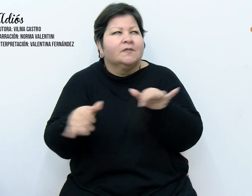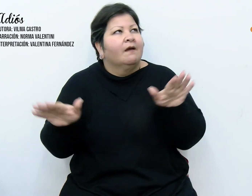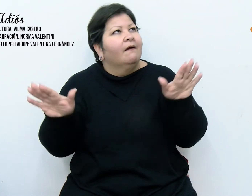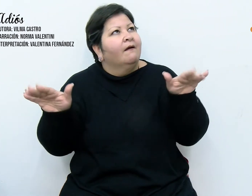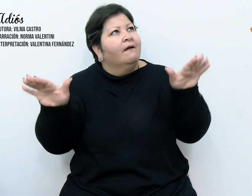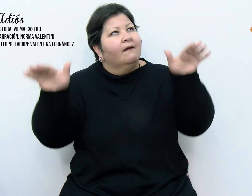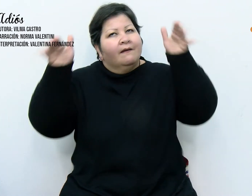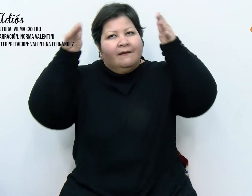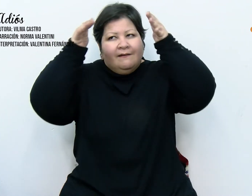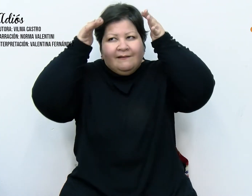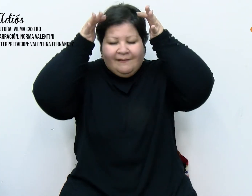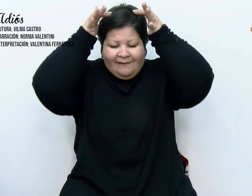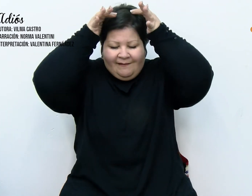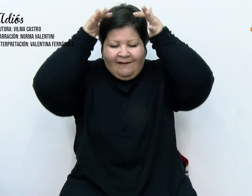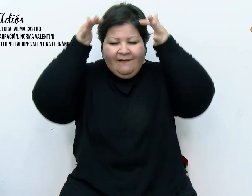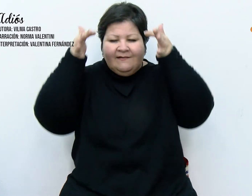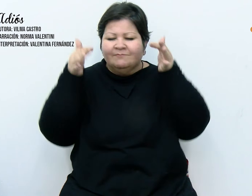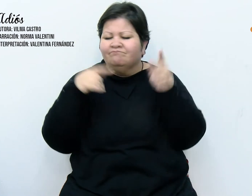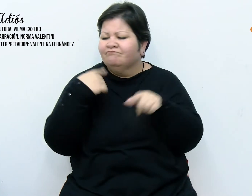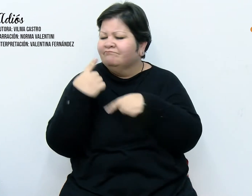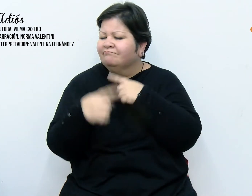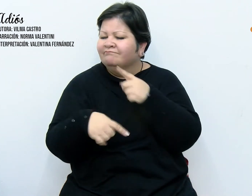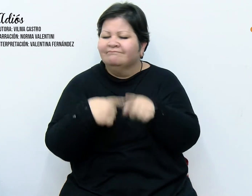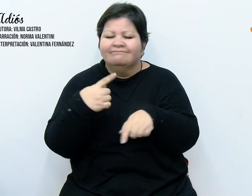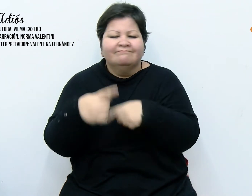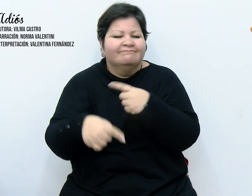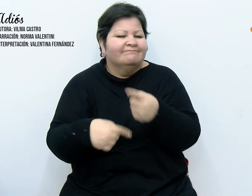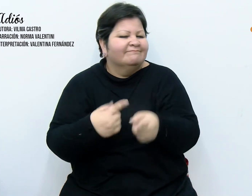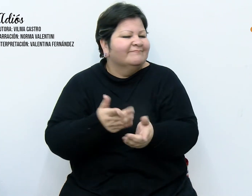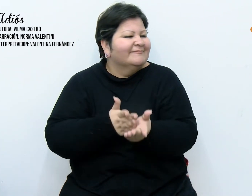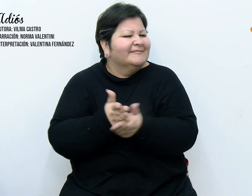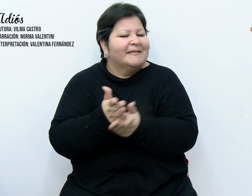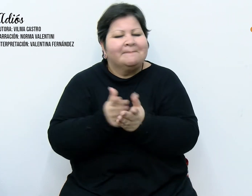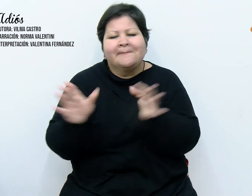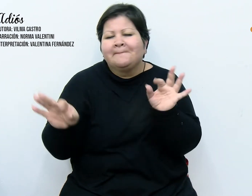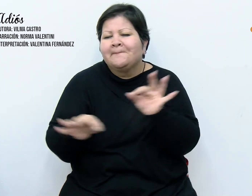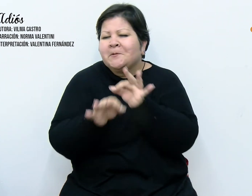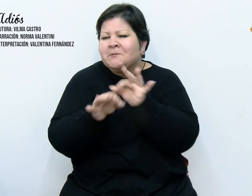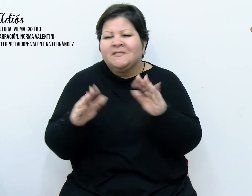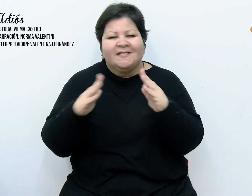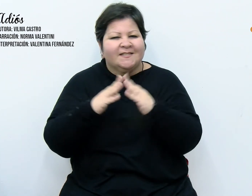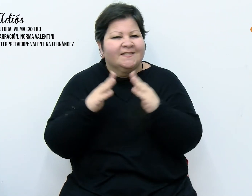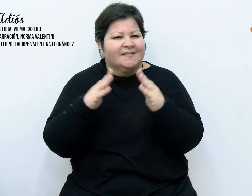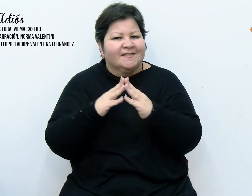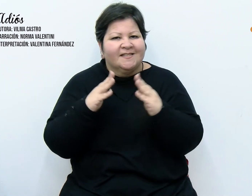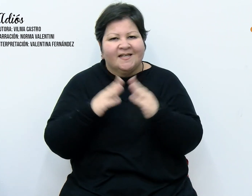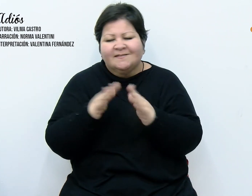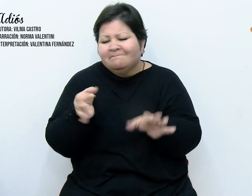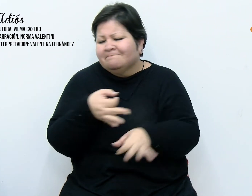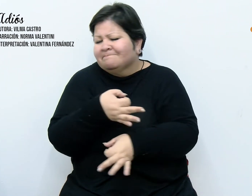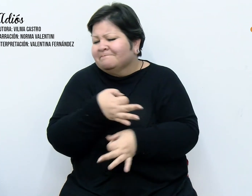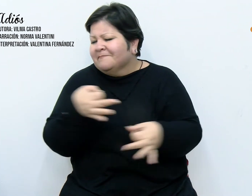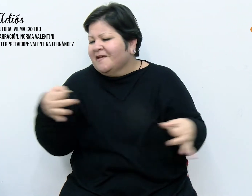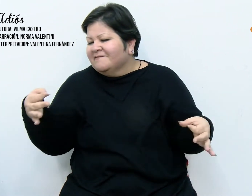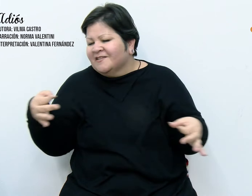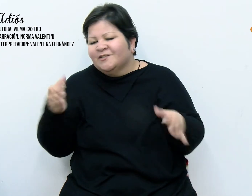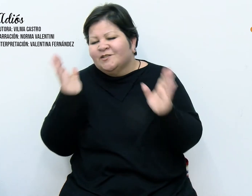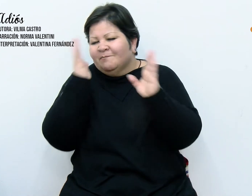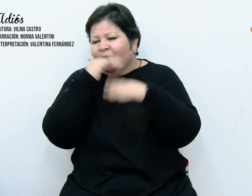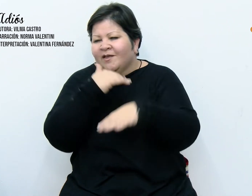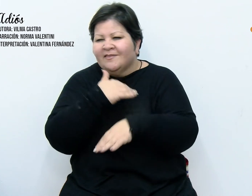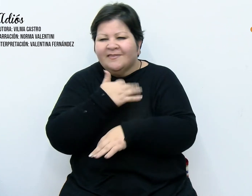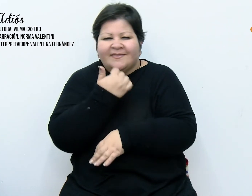acompañandonos, una cortina musical perfecta, pero inexplicable. Yo sabía que debía